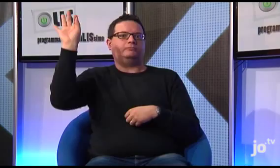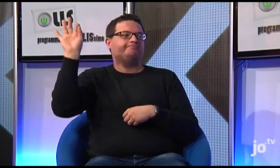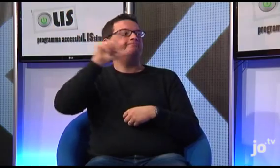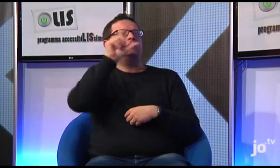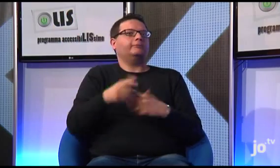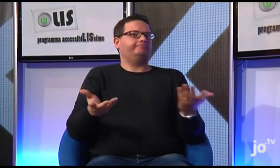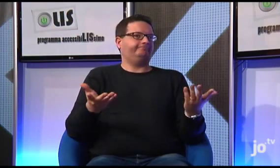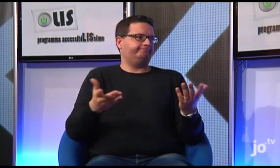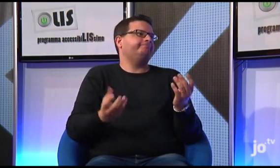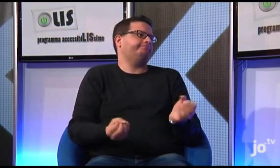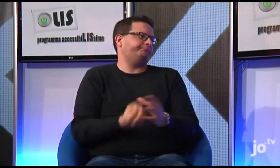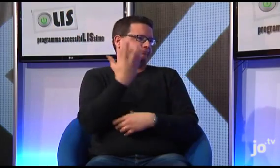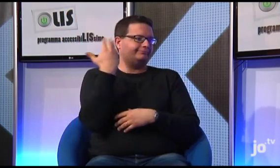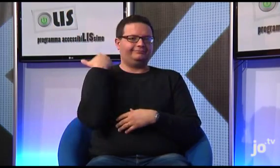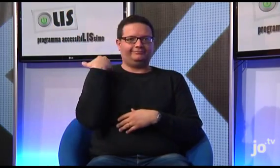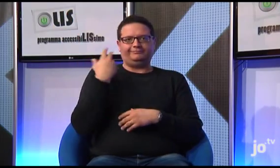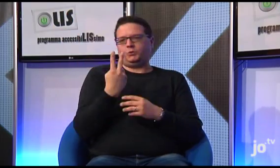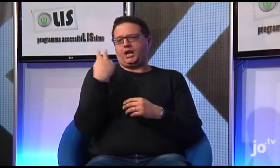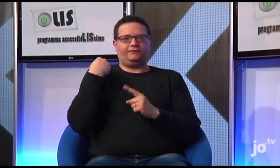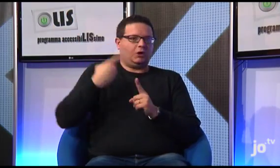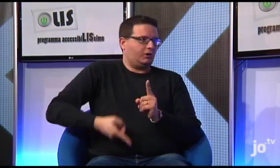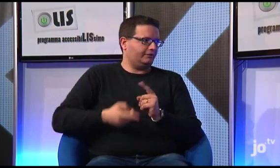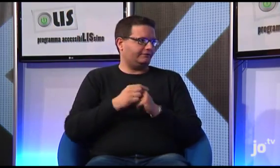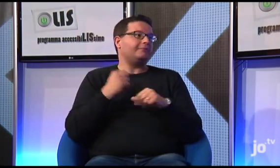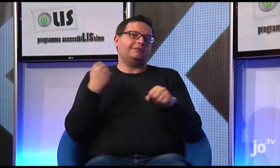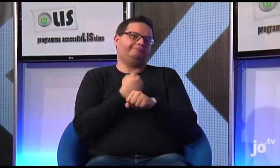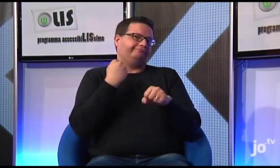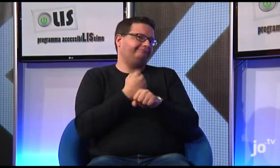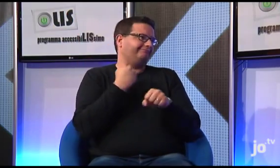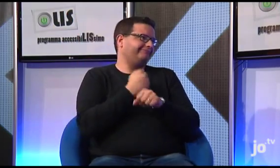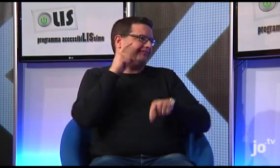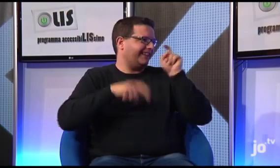e in Italia, invece, ci stiamo lavorando, come ho detto, già da due anni...